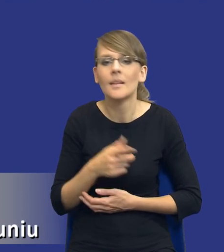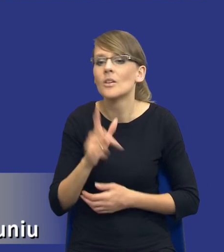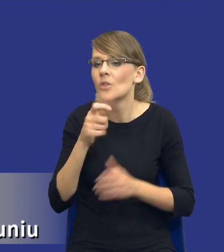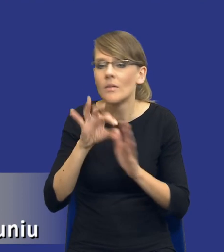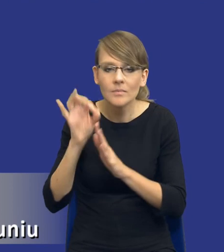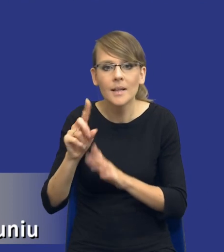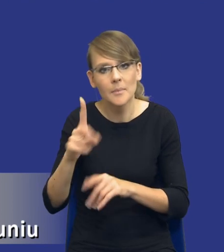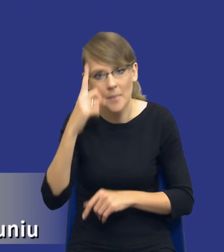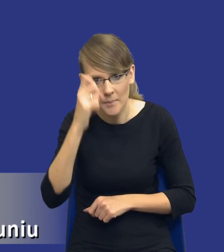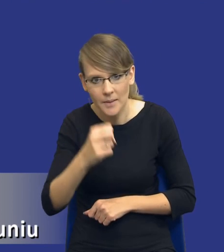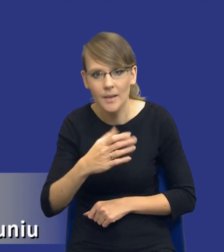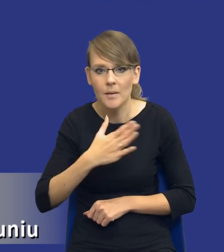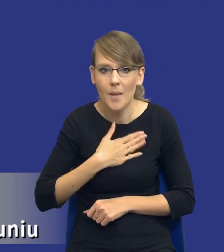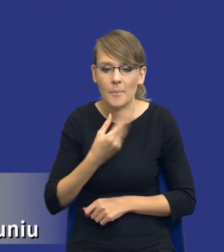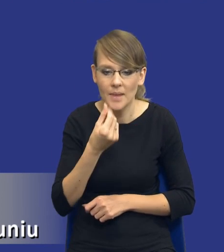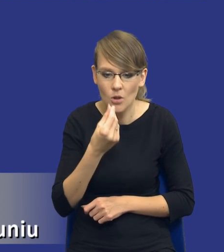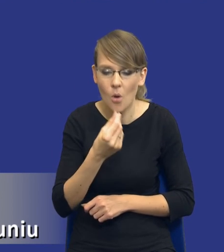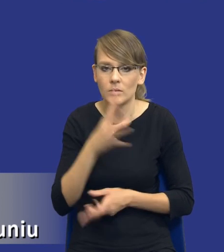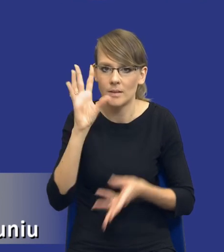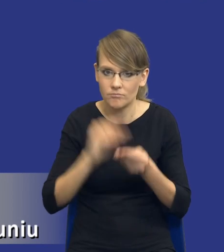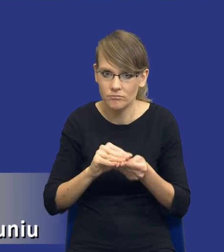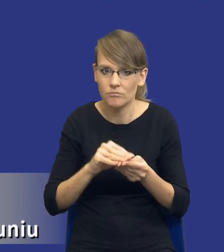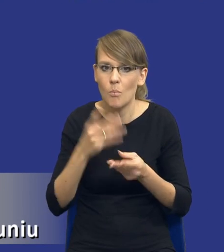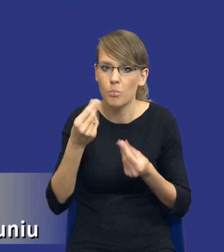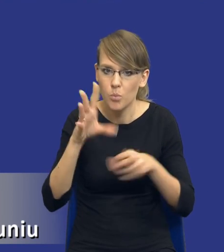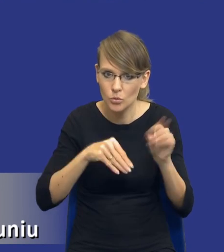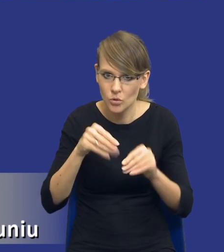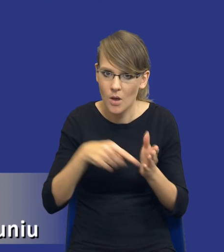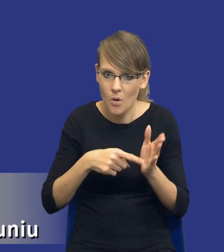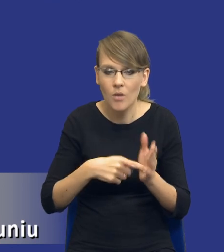pamiętajcie, że mamy taki i taki budżet, tego się musimy trzymać i jak już dalej go nie